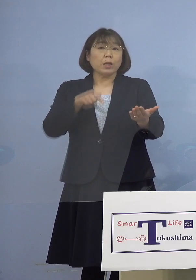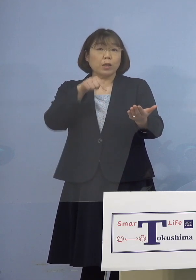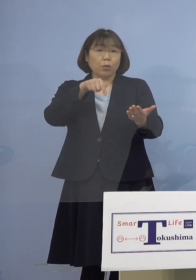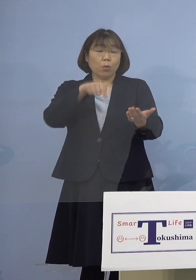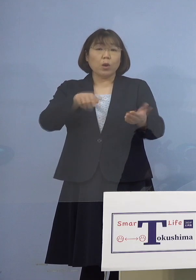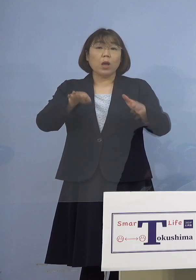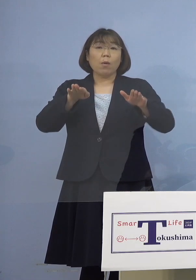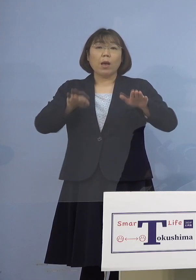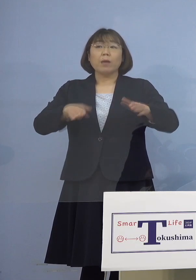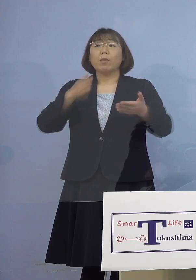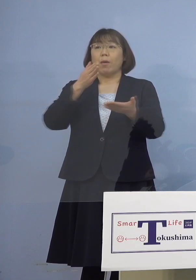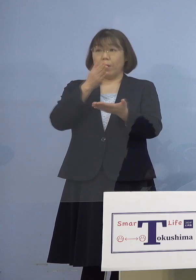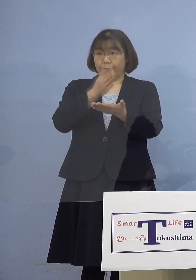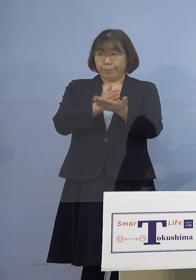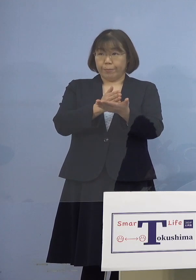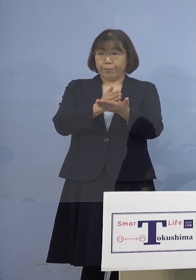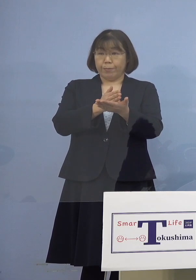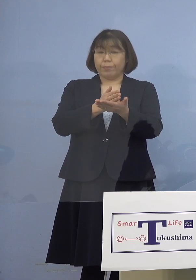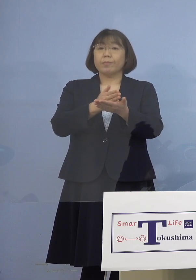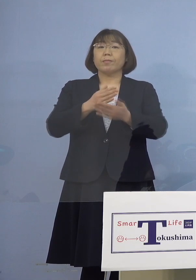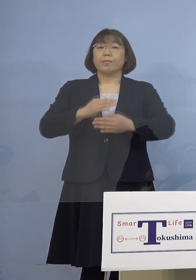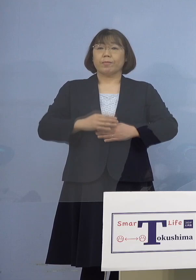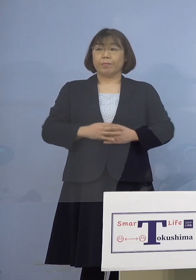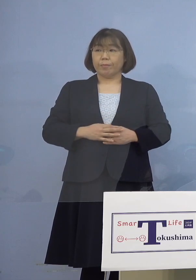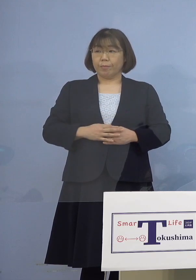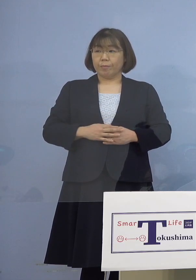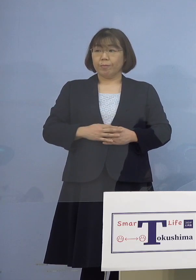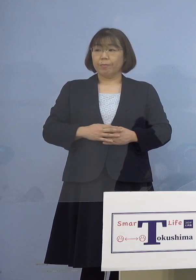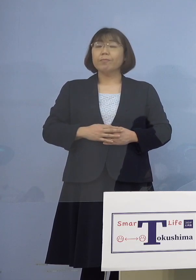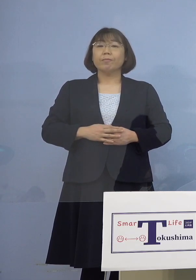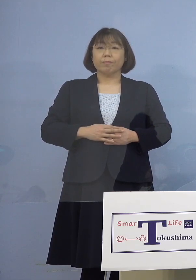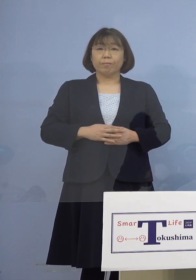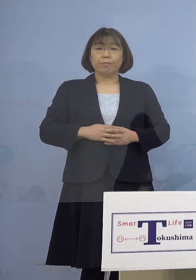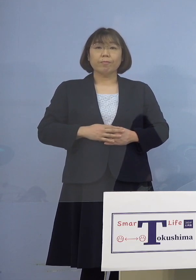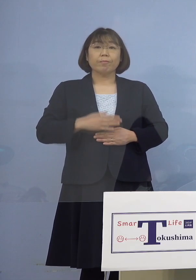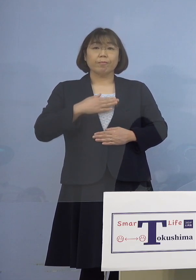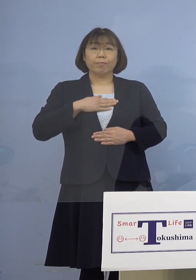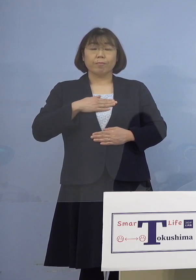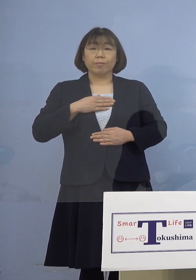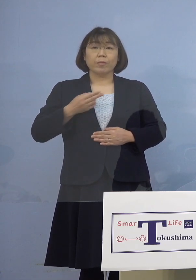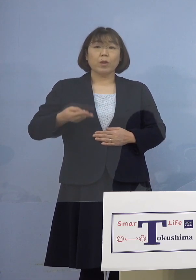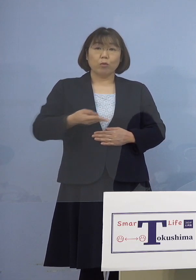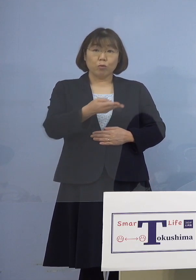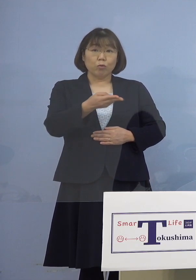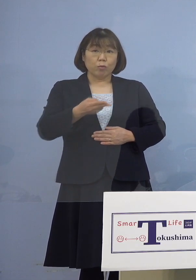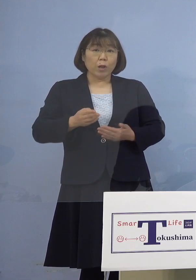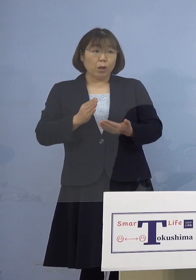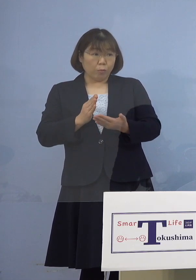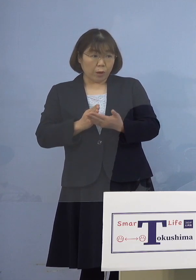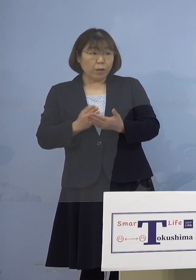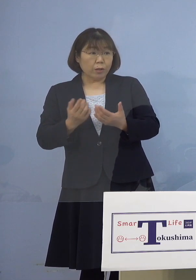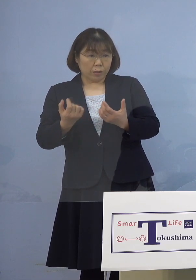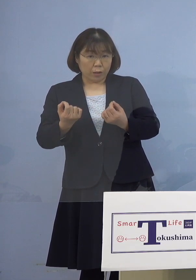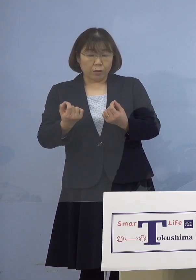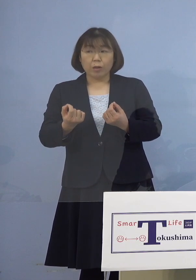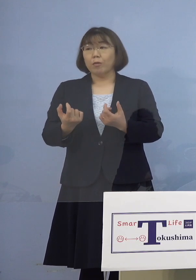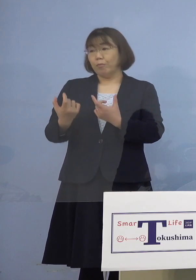停止されておられます （幹事者・四国放送） 入退院を停止 （知事） 入退院を休止しているということです